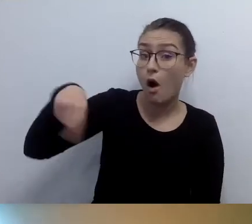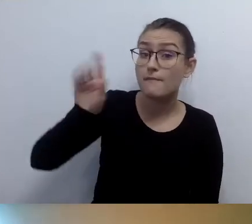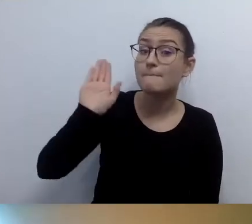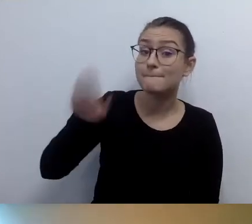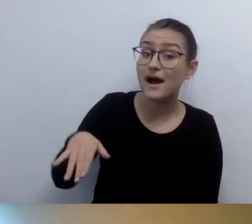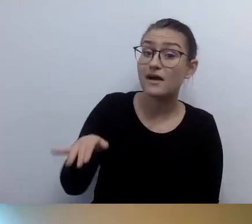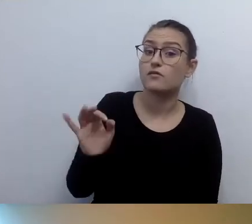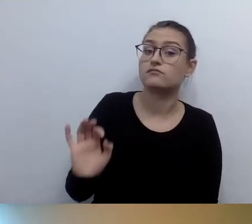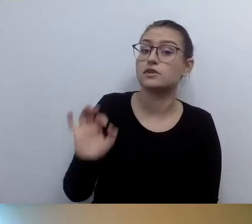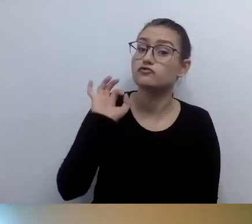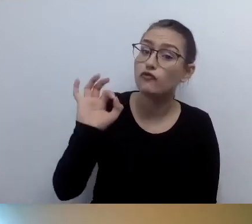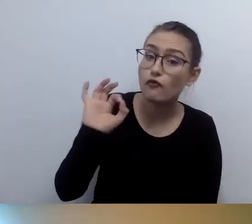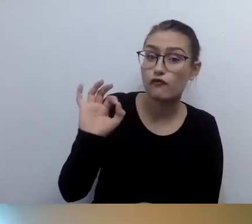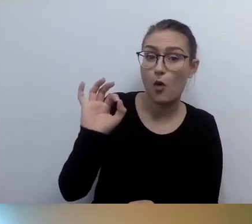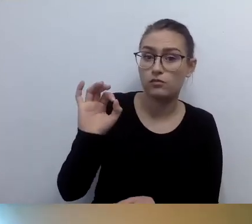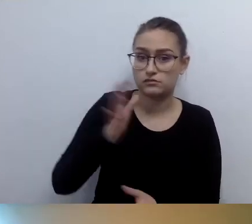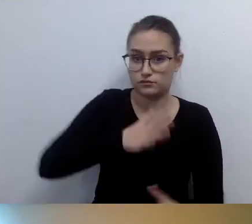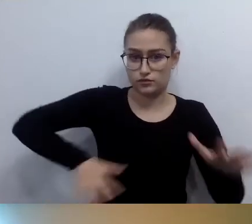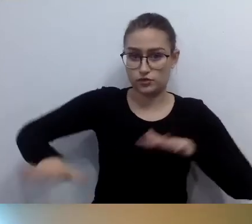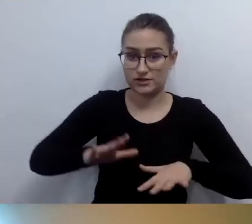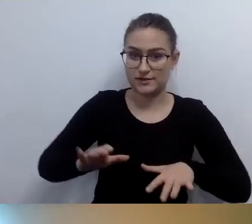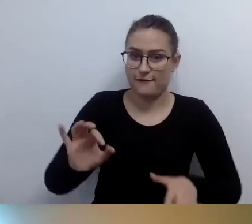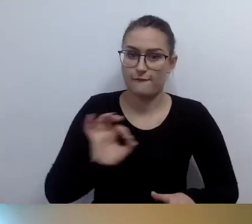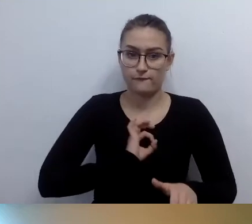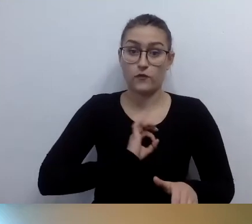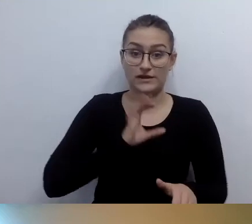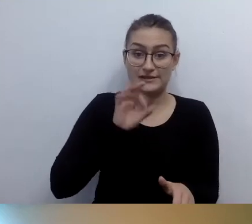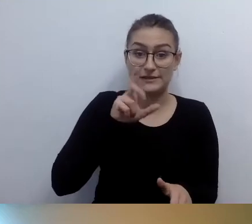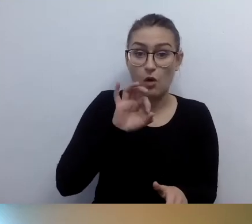Wiedzą, jak się go obsługuje. Czują się bezpiecznie.